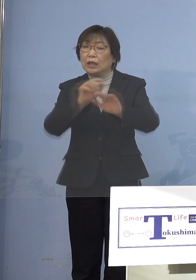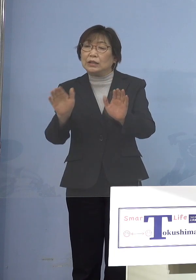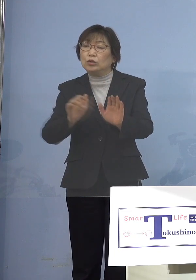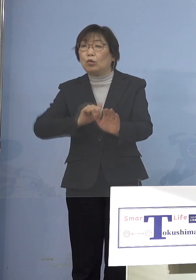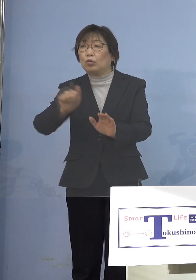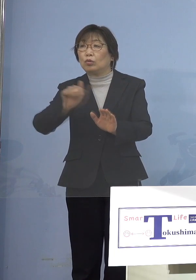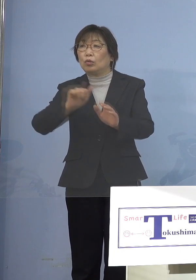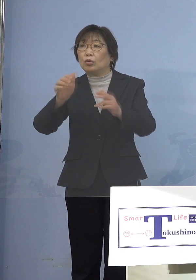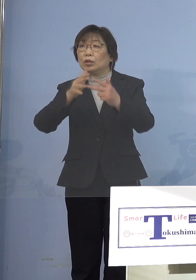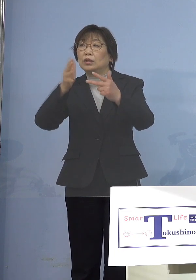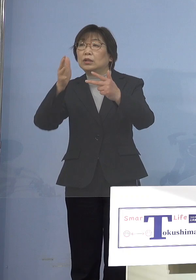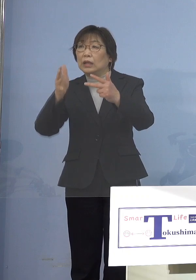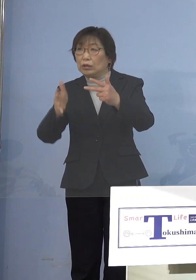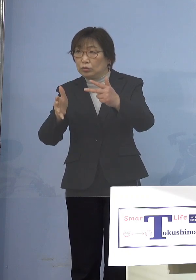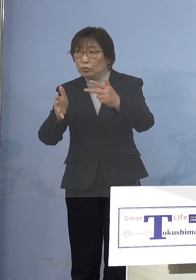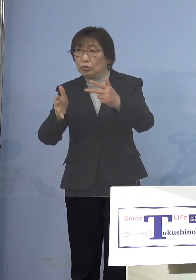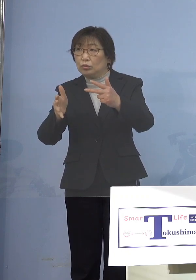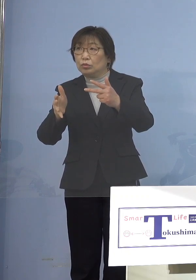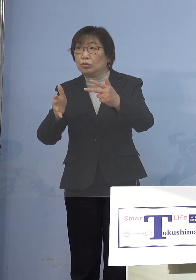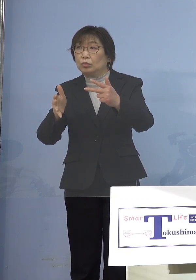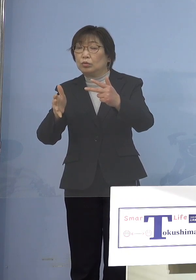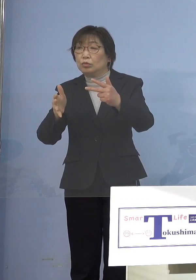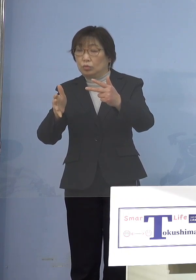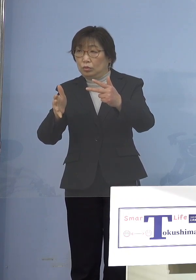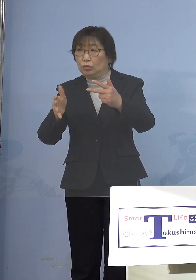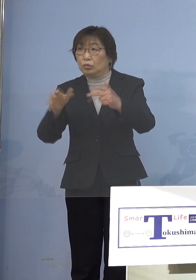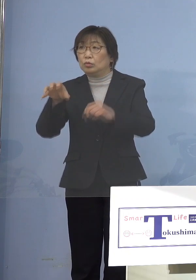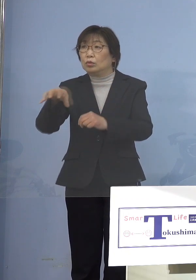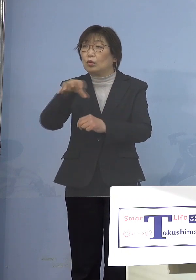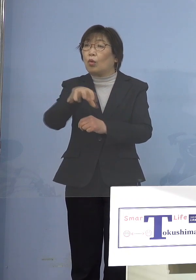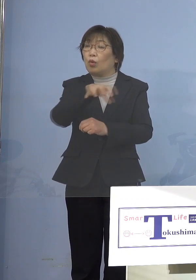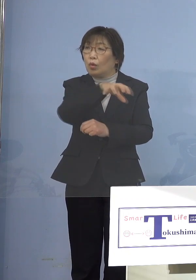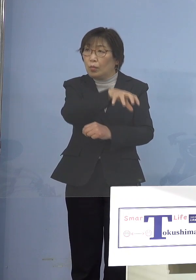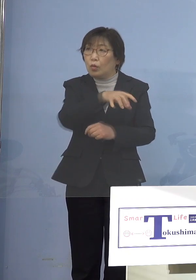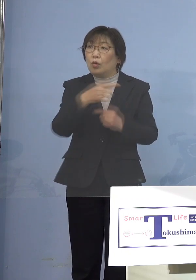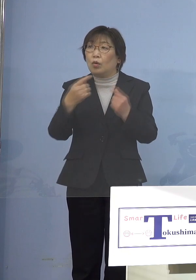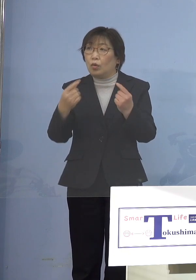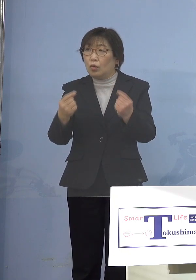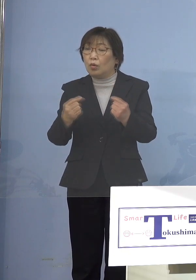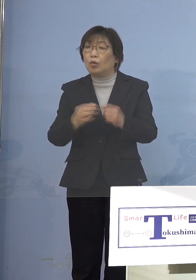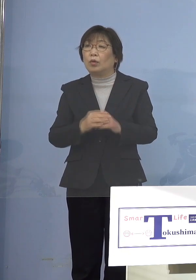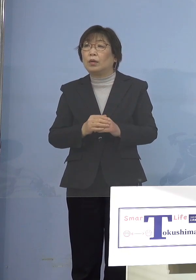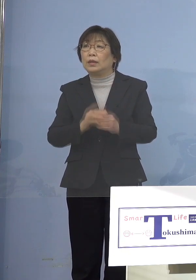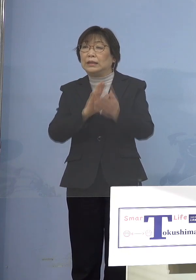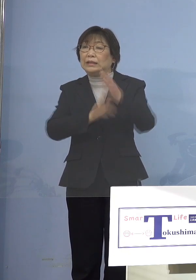今あった5類の所を 知事の命令といいますか